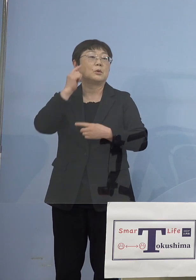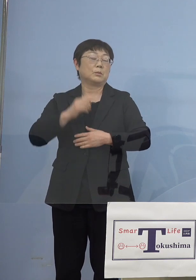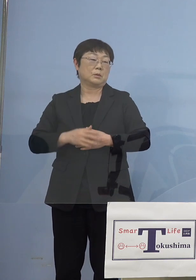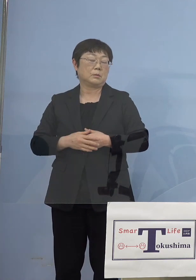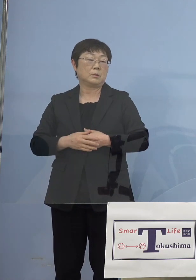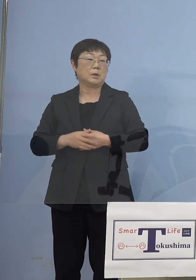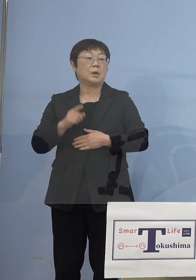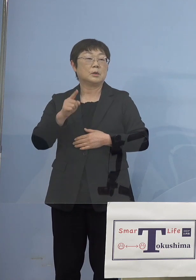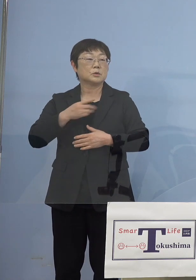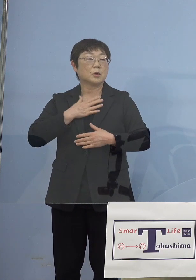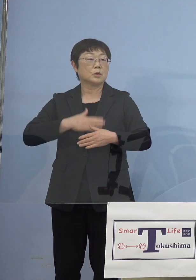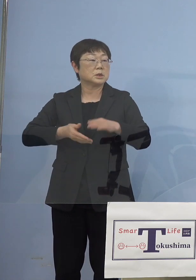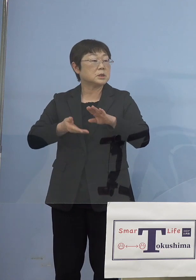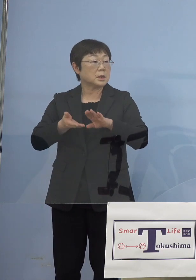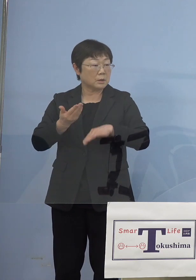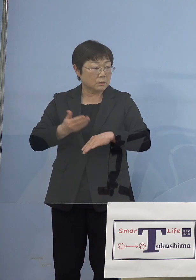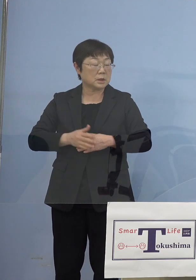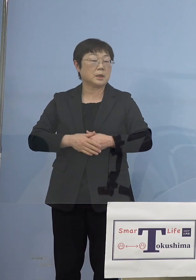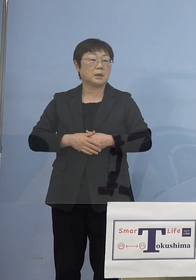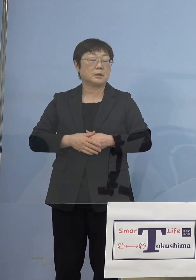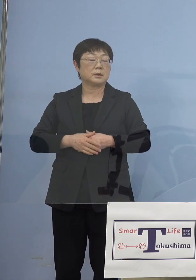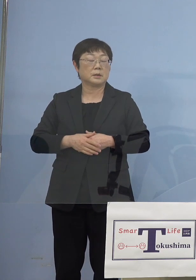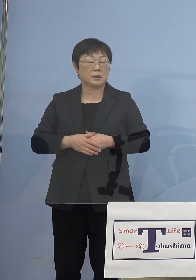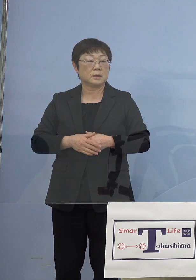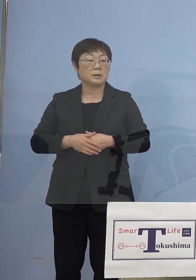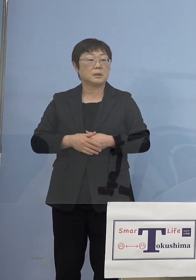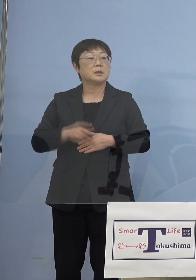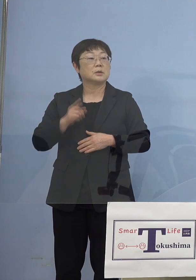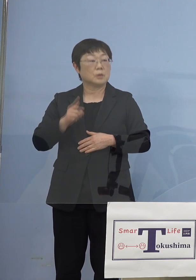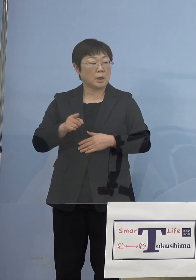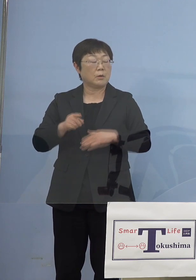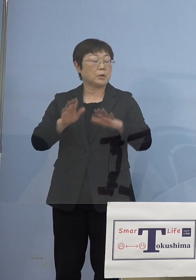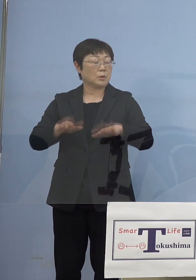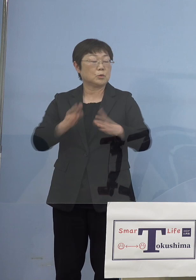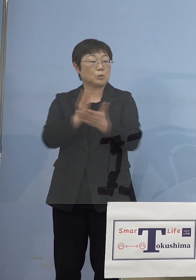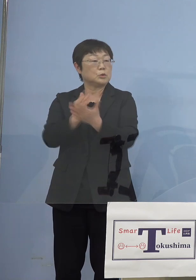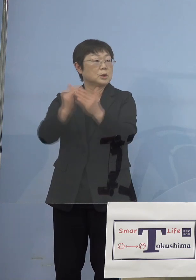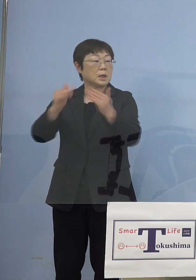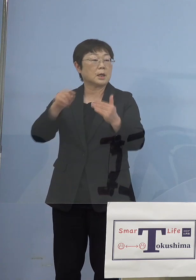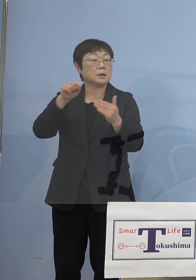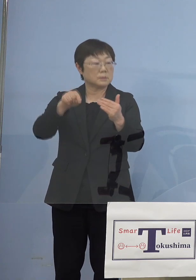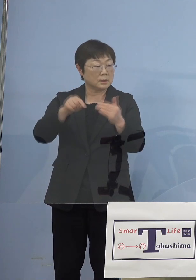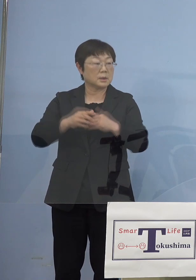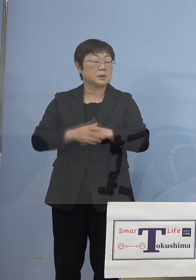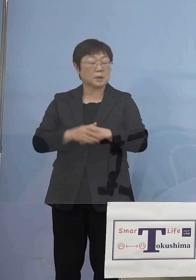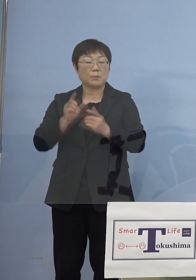それを知った我々としてはまた これを今日の分科会でも申し上げたところで